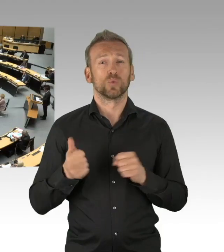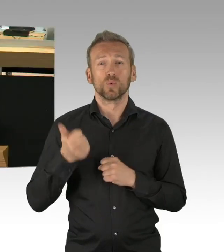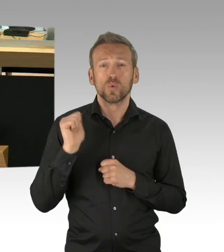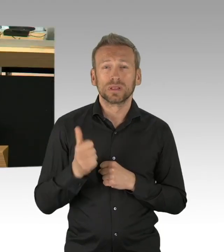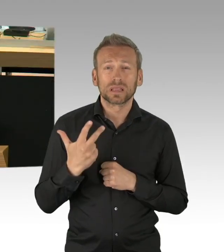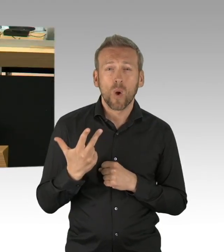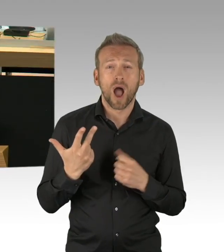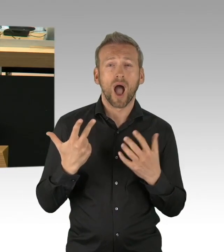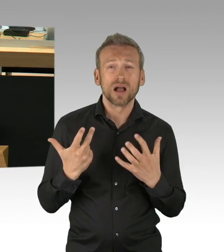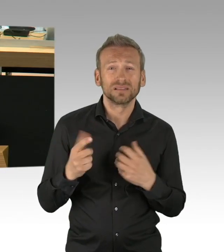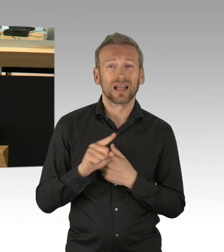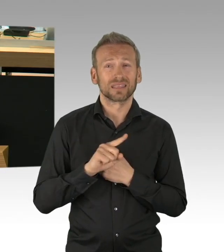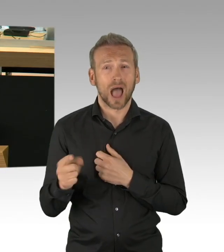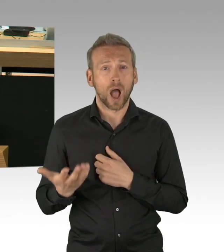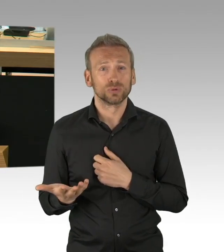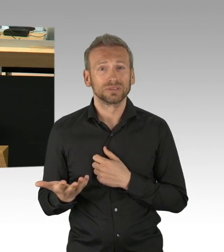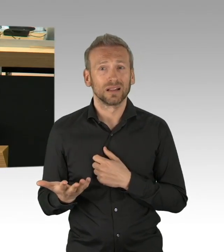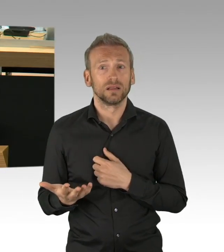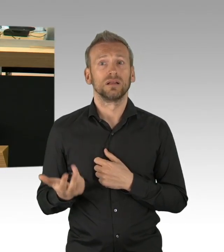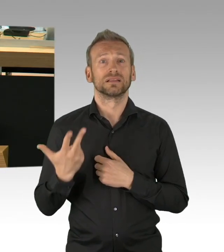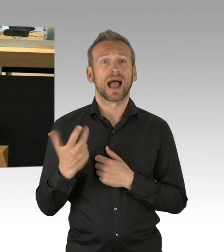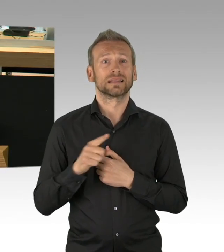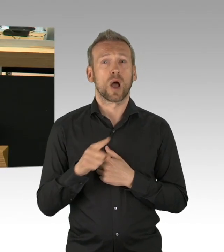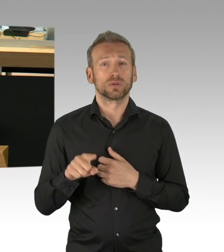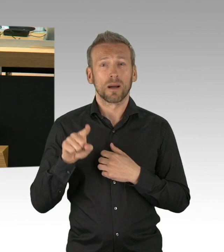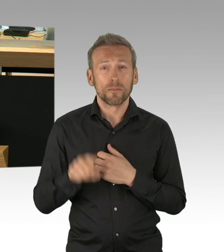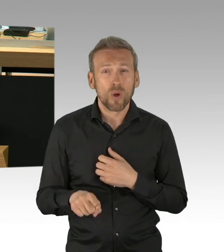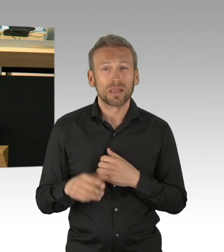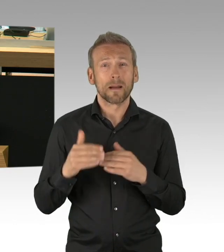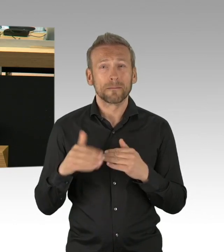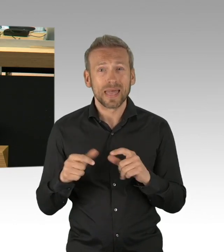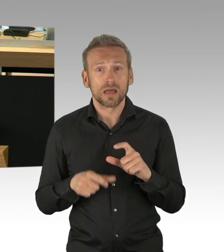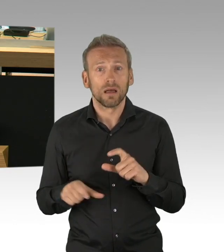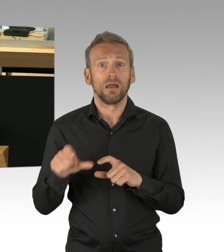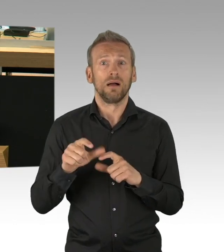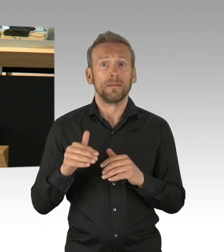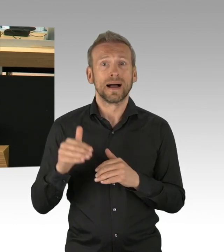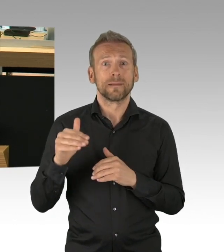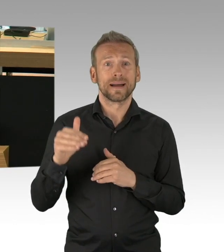und eine ganze Gesellschaft gefährden, gerade jetzt erhalten die Menschen auch ihre Gehaltsabrechnung,